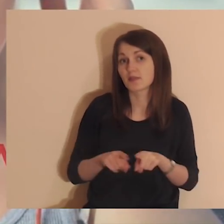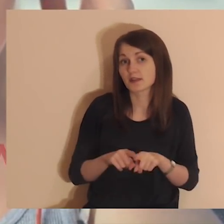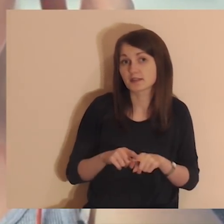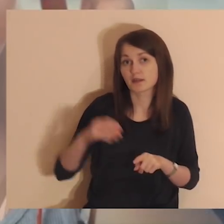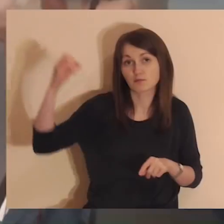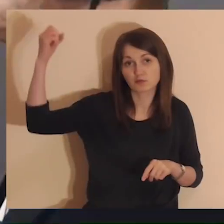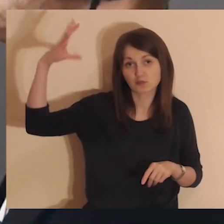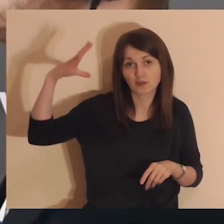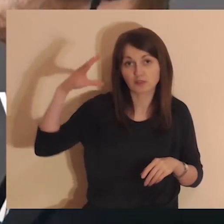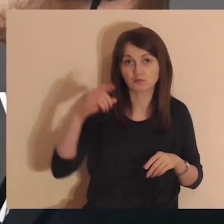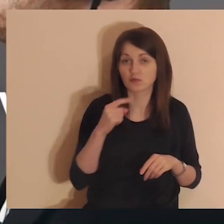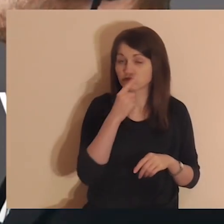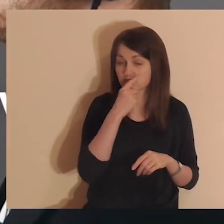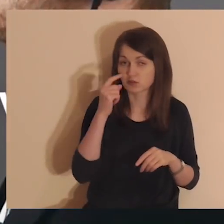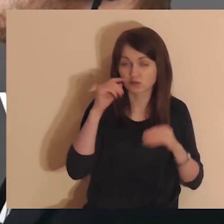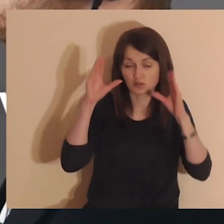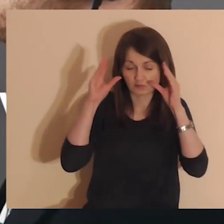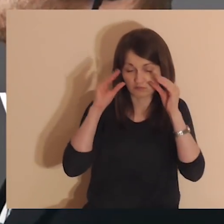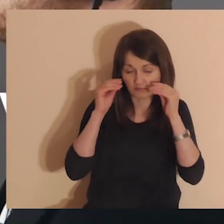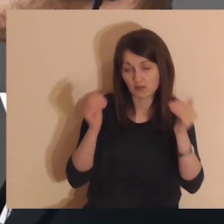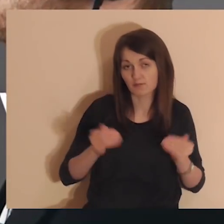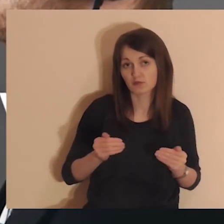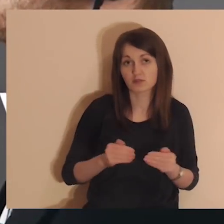Możesz również przygasić światło lub zamknąć oczy.